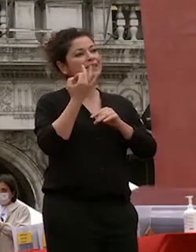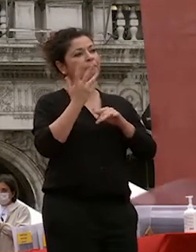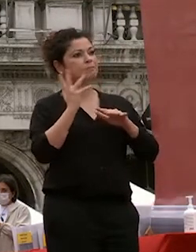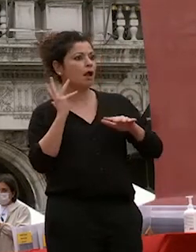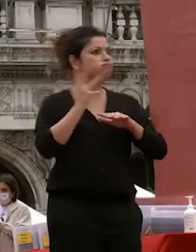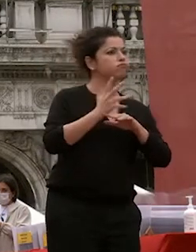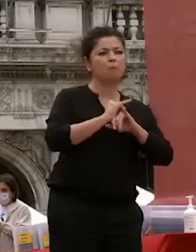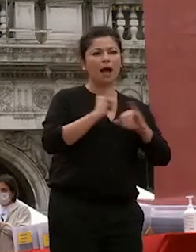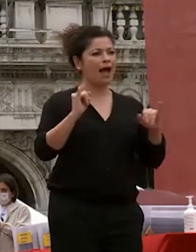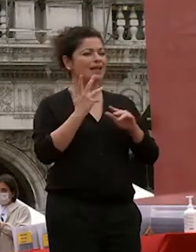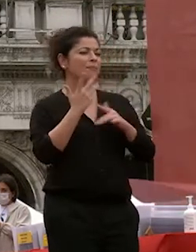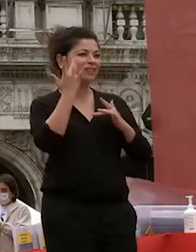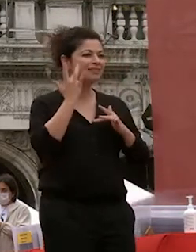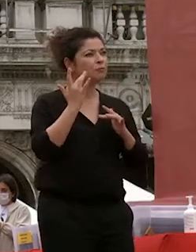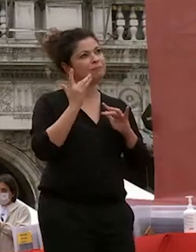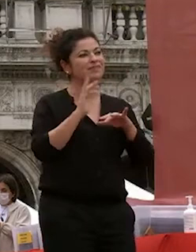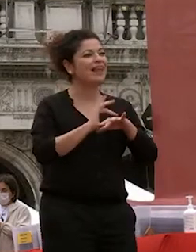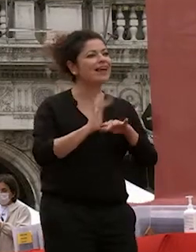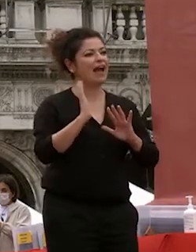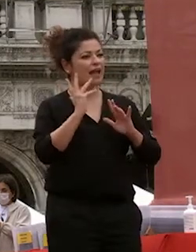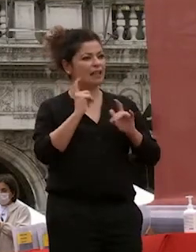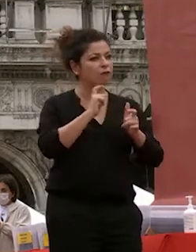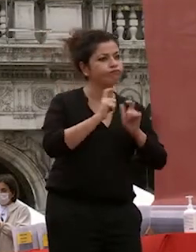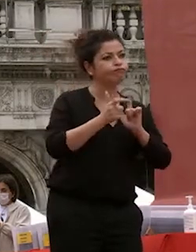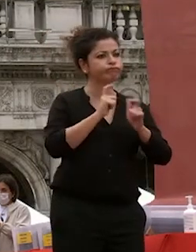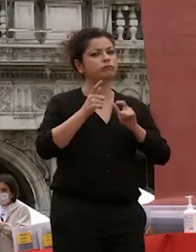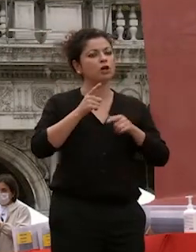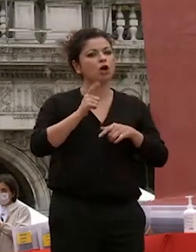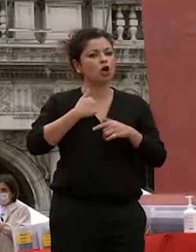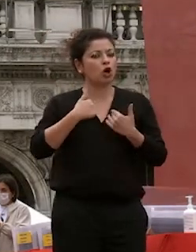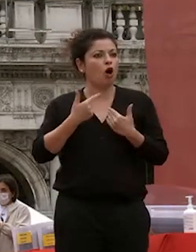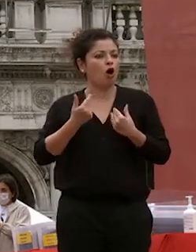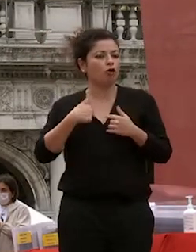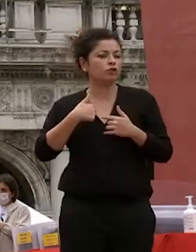io l'ho lasciato il margine che era giusto abbiamo dialogato siamo stati